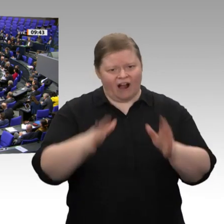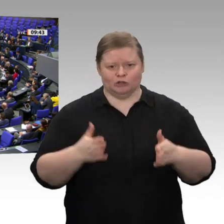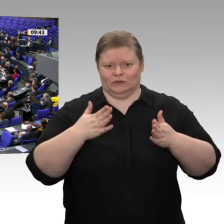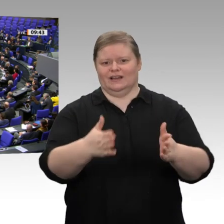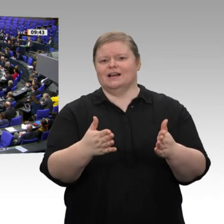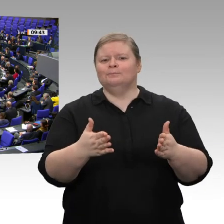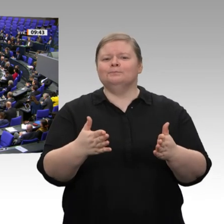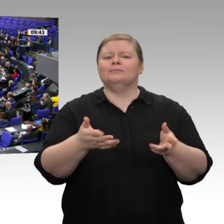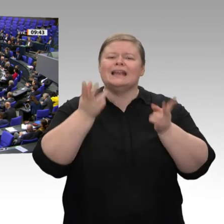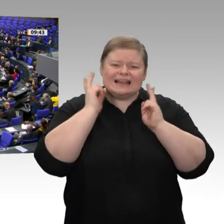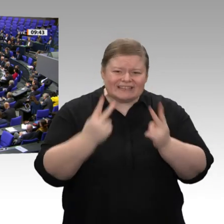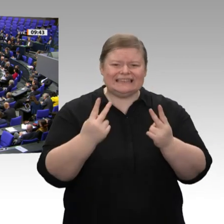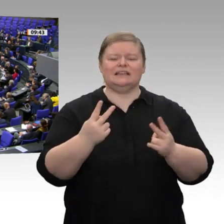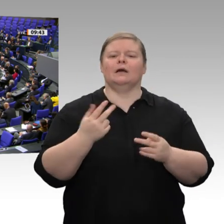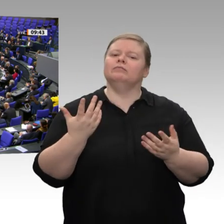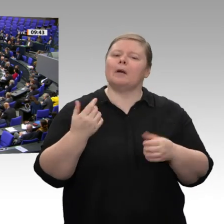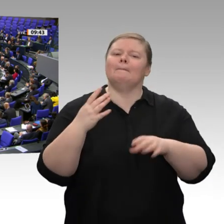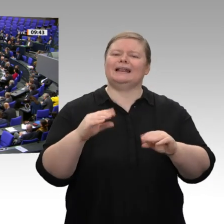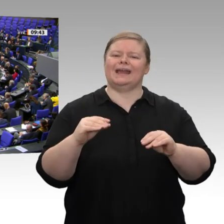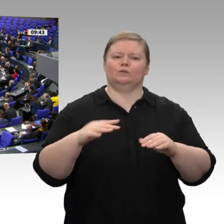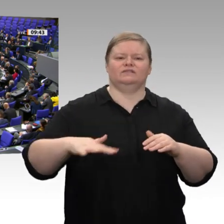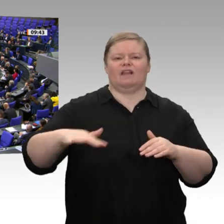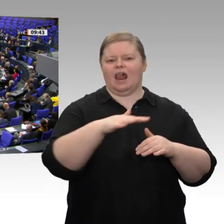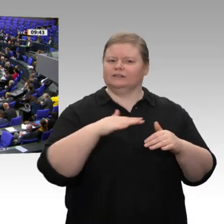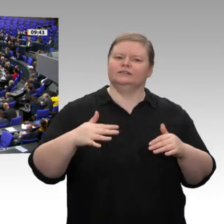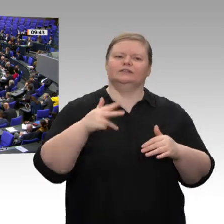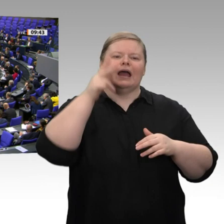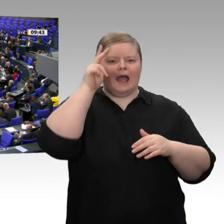auch mal Vorschläge zu machen, wie wir uns eigentlich gegen die exterritorialen